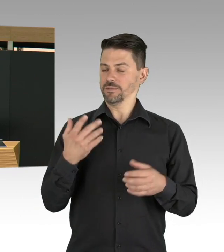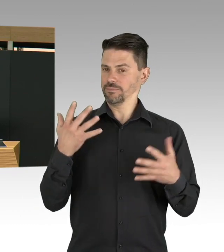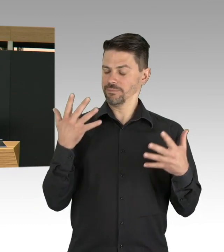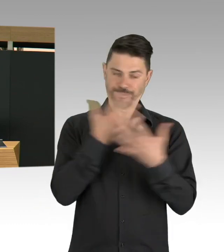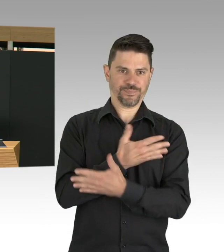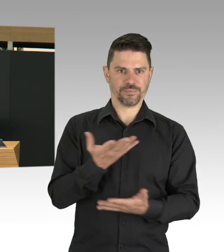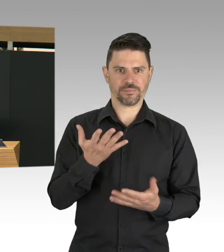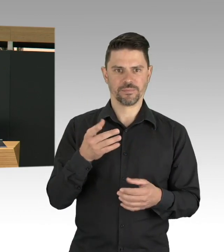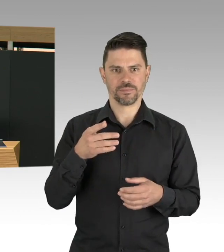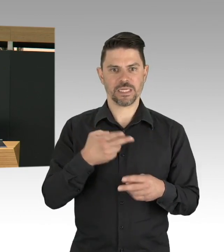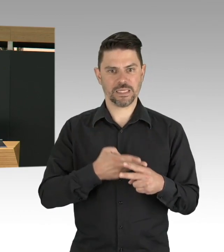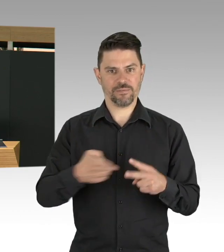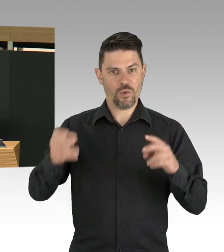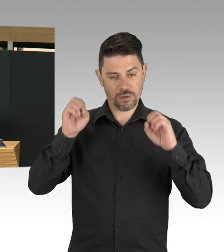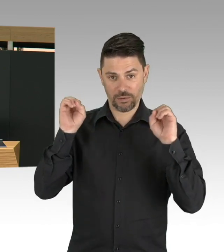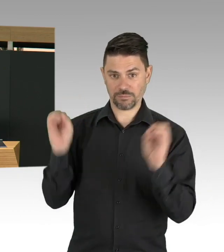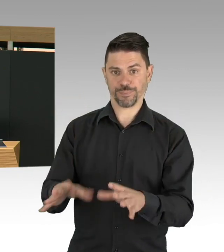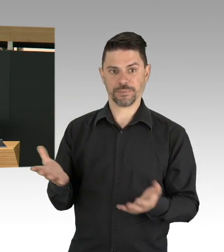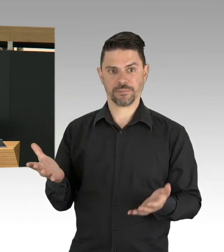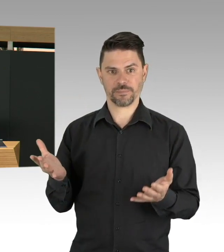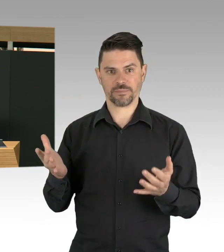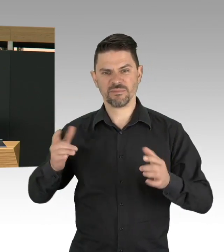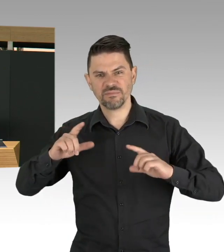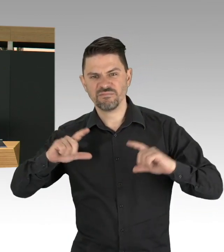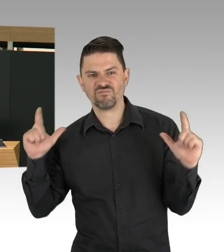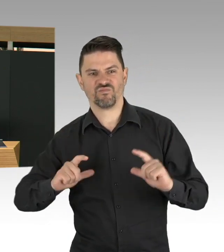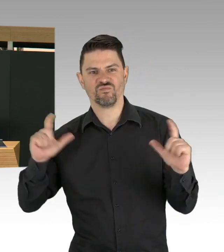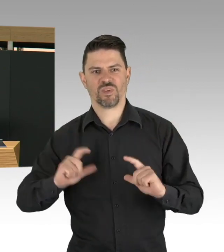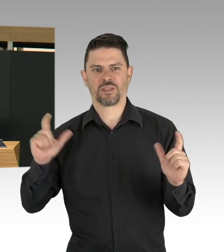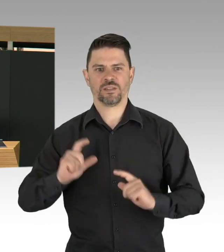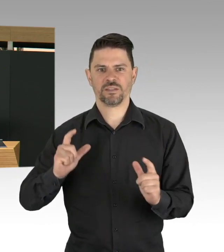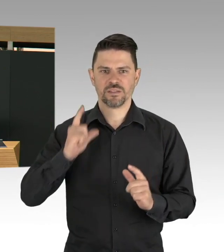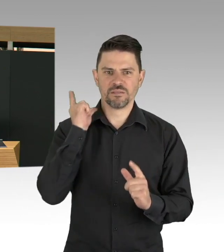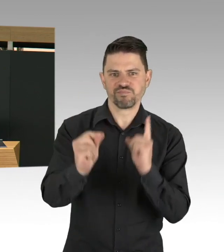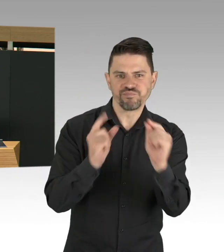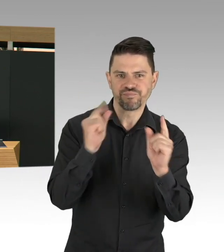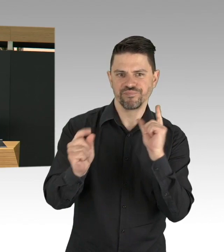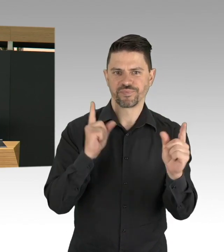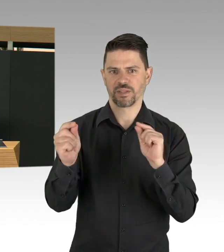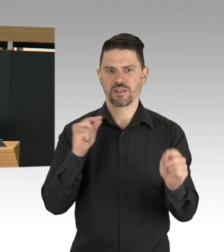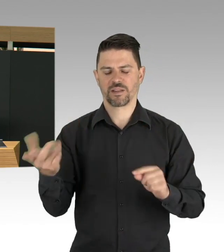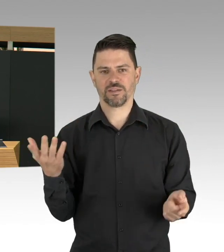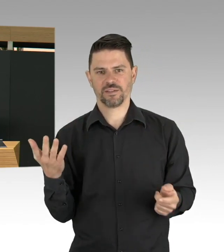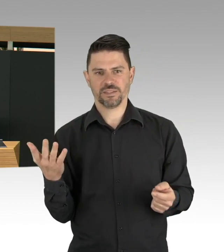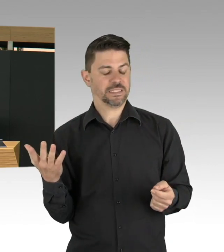ist aus meiner Sicht ein Zeichen für Respekt, aber auch der Sozialen Verantwortung für andere um sie nicht anzustecken.